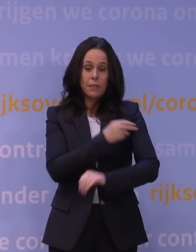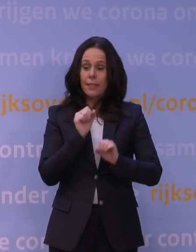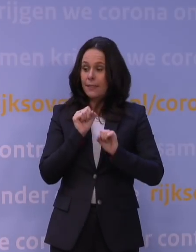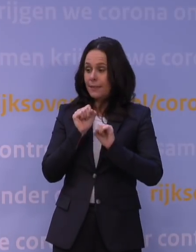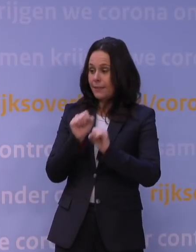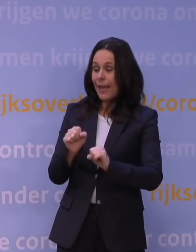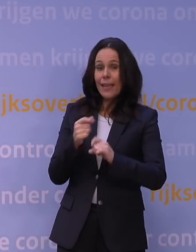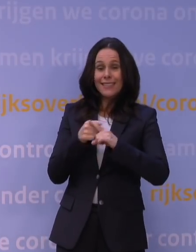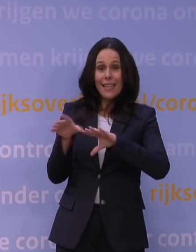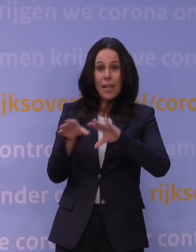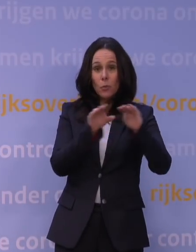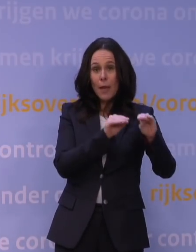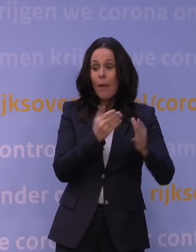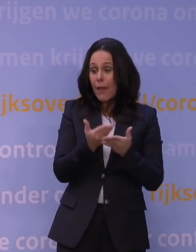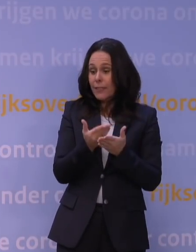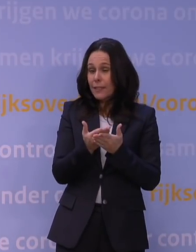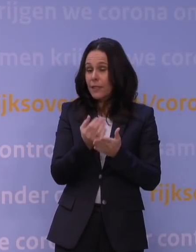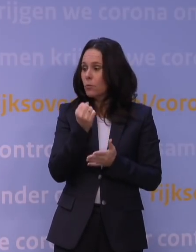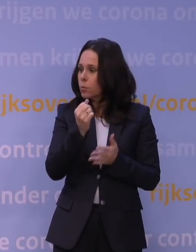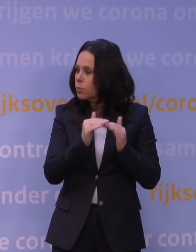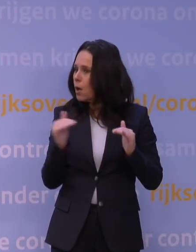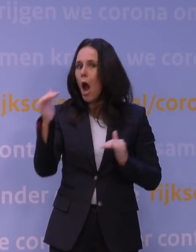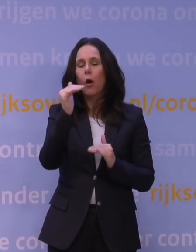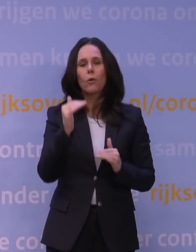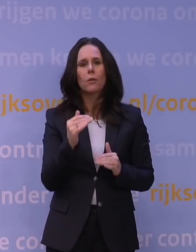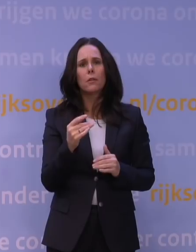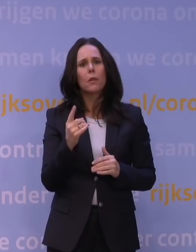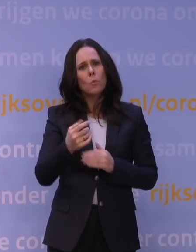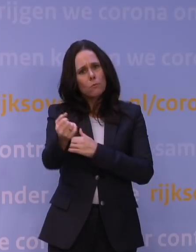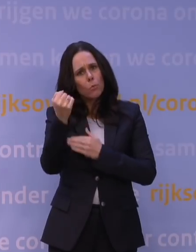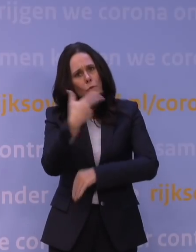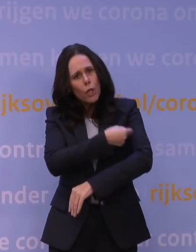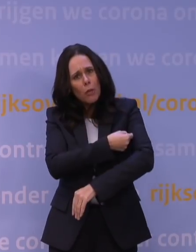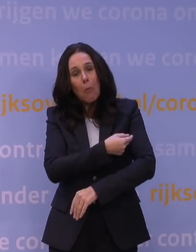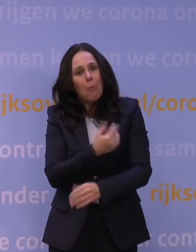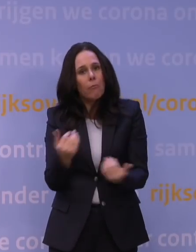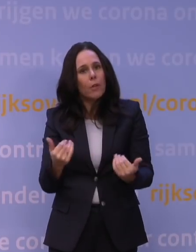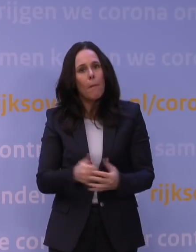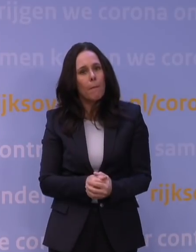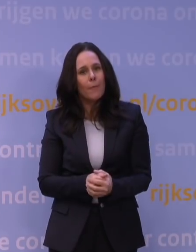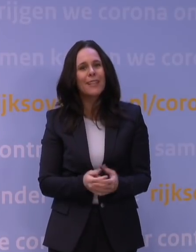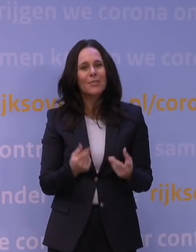is momenteel nog heel erg hoog. Ja, ga je dan boosteren? Waarvoor doe je dat dan? Dus we hebben toen grenzen afgesproken,